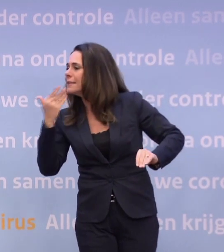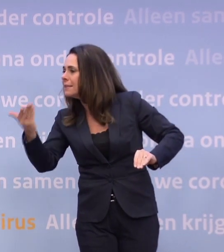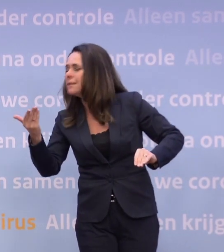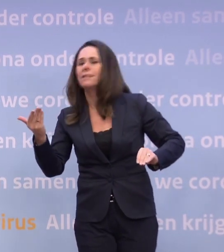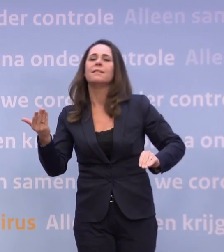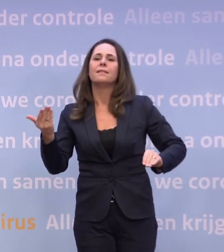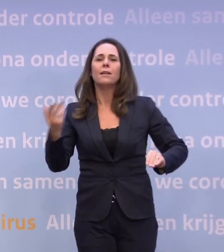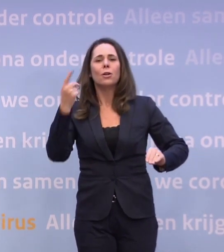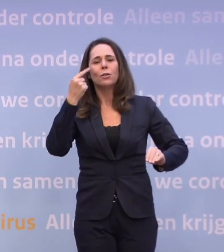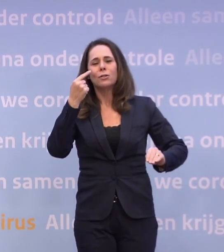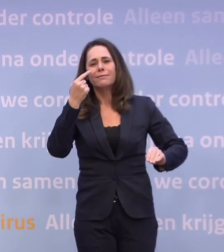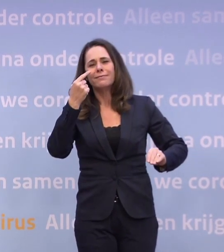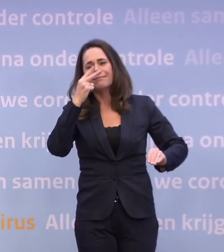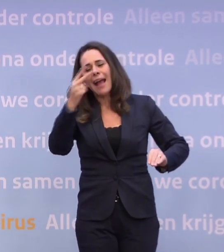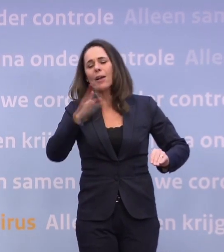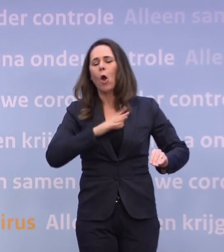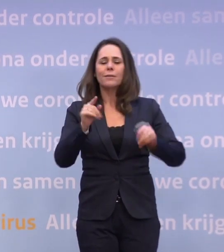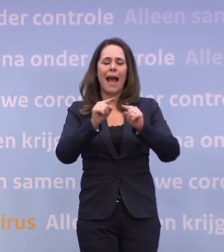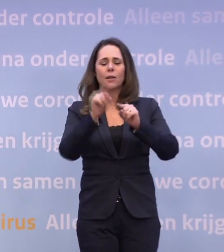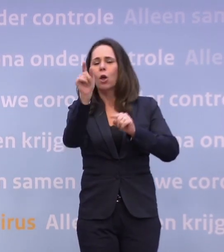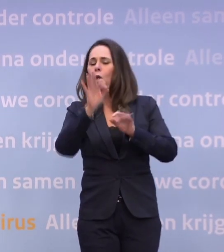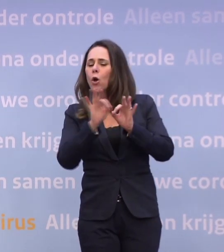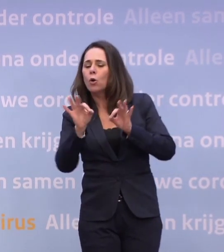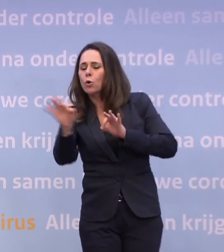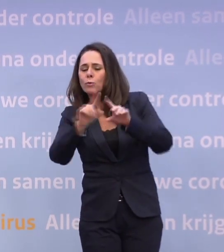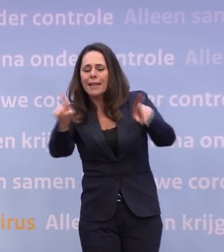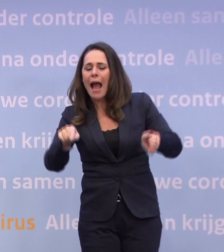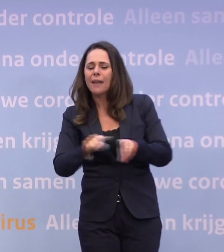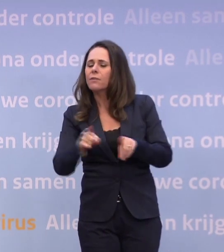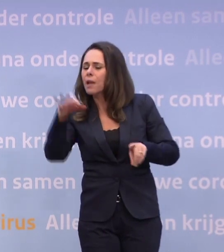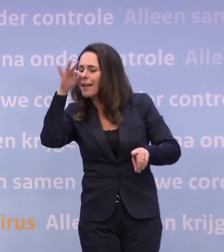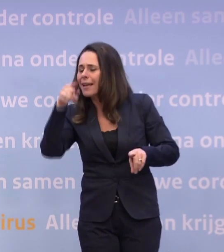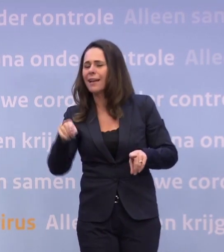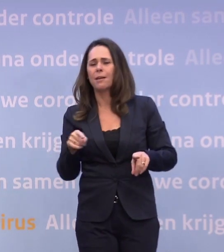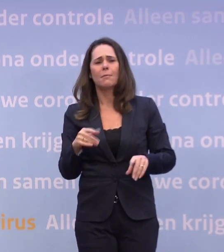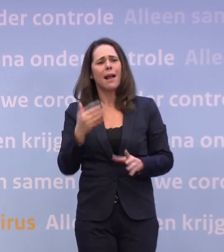Natuurlijk kijk je dan ook: wat kan de routekaart ons leren? Maar ik heb veel liever dat u en ik en alle mensen die dit volgen...